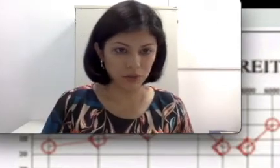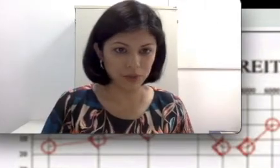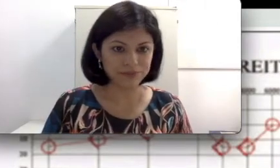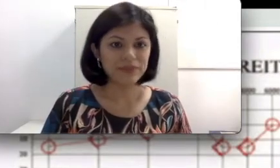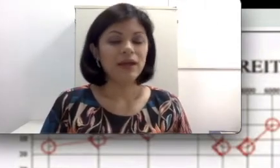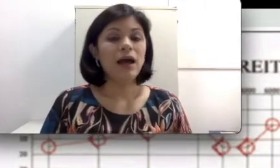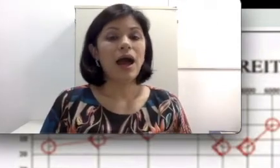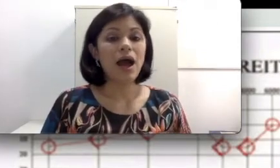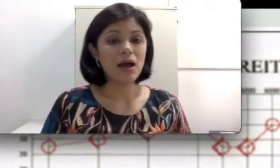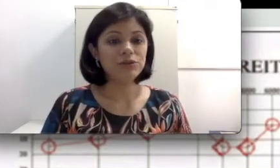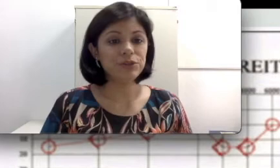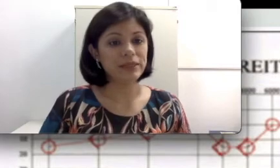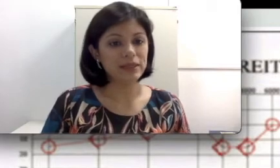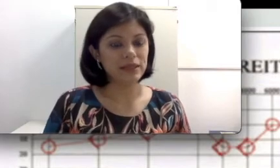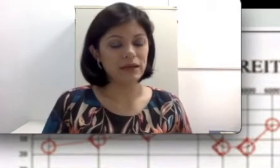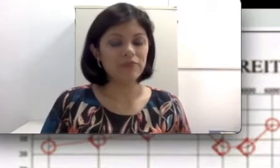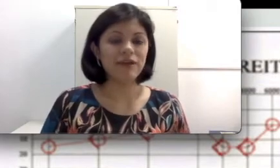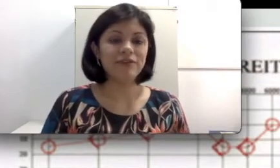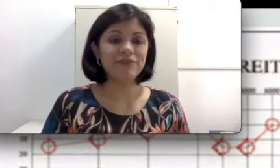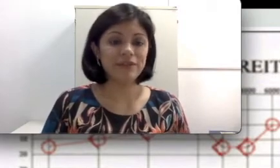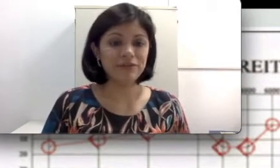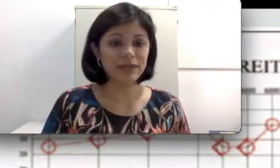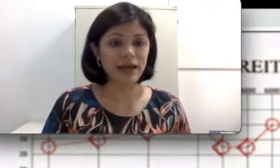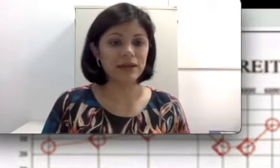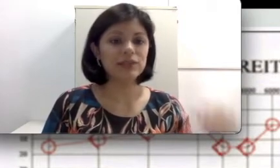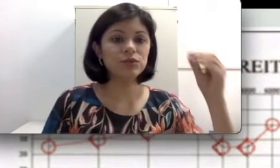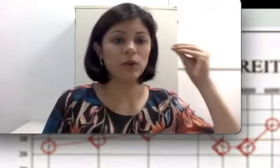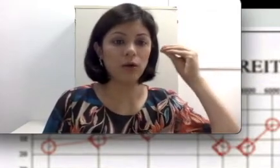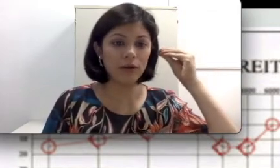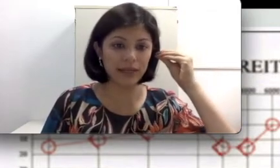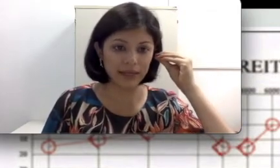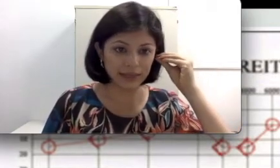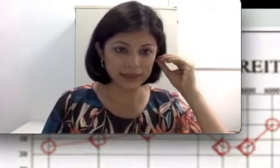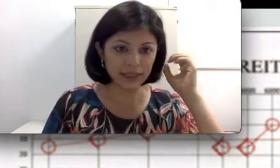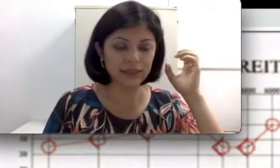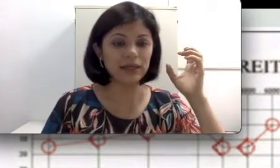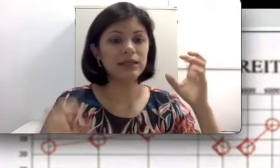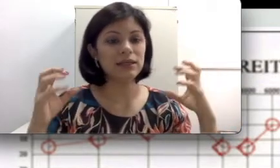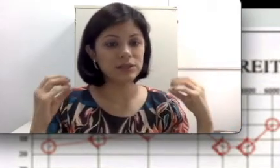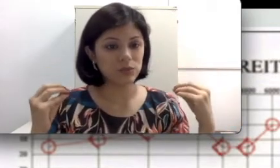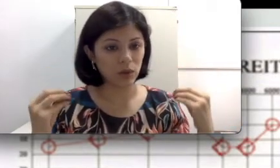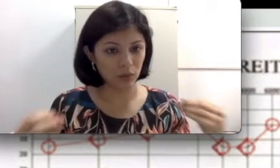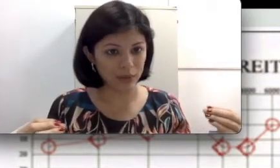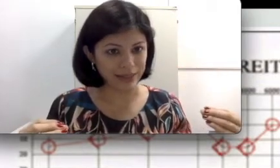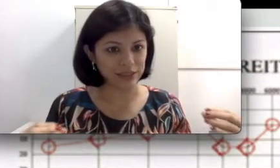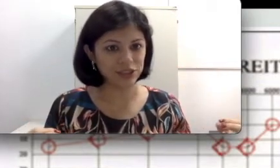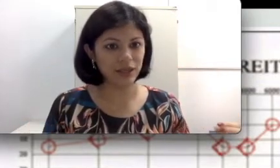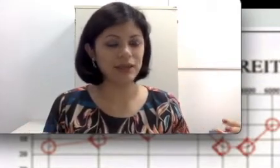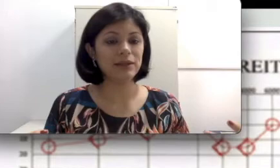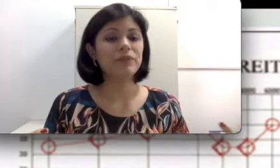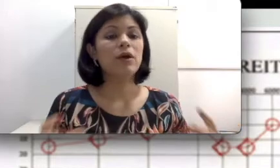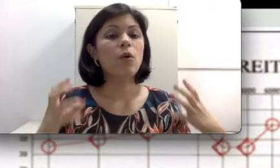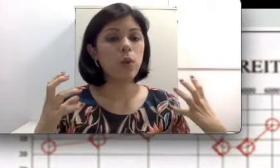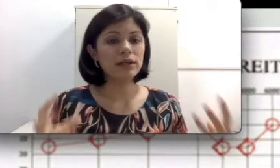A audiometria vai verificar na sua orelha esquerda e na sua orelha direita quais são